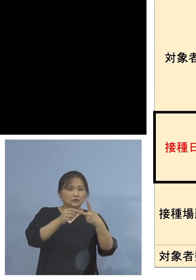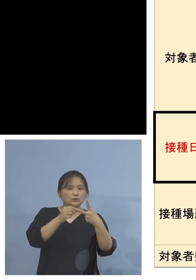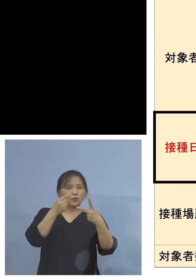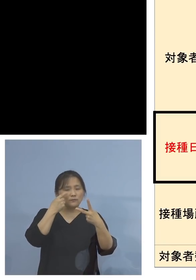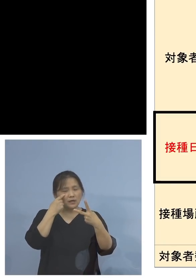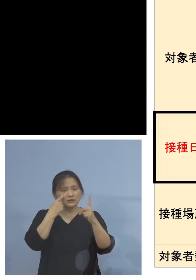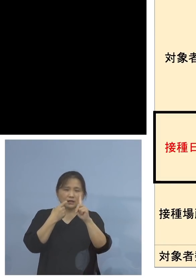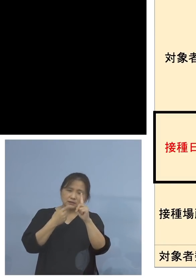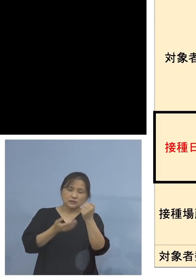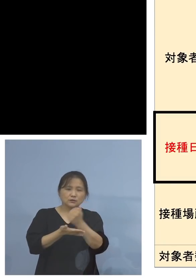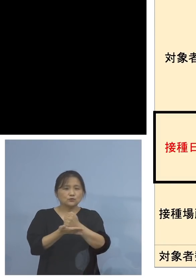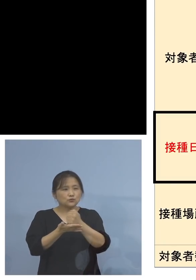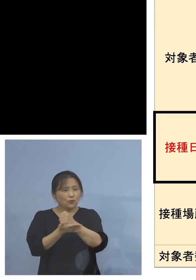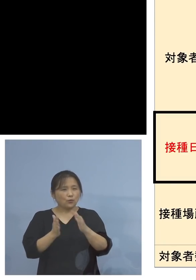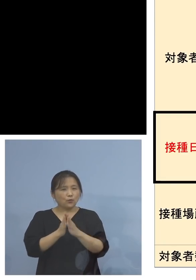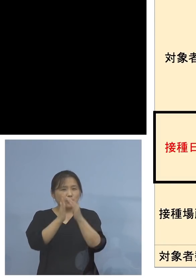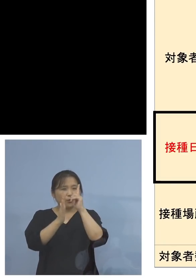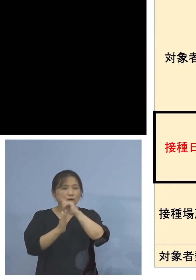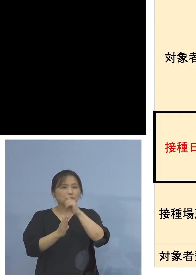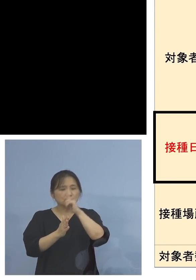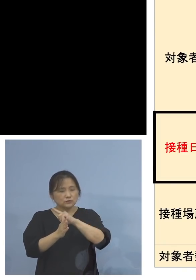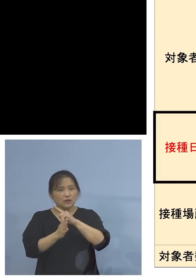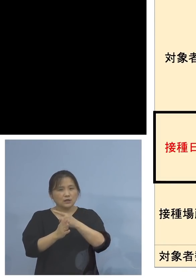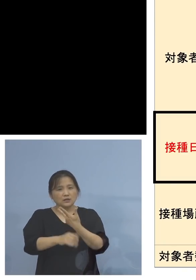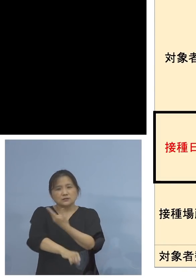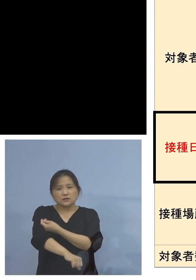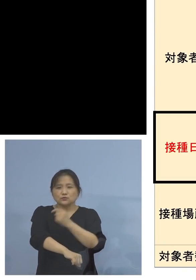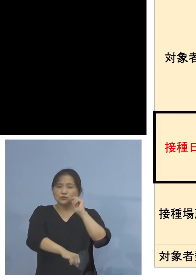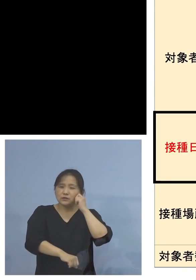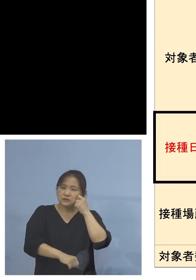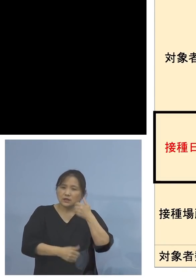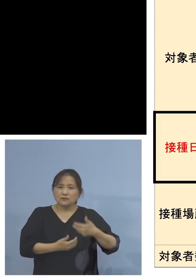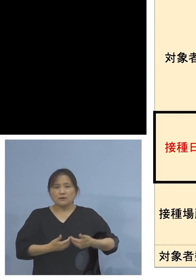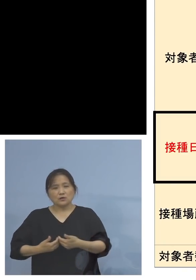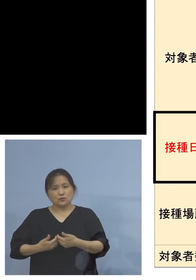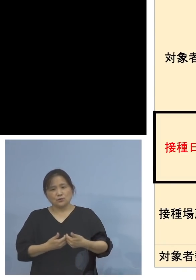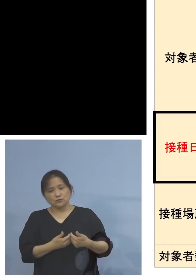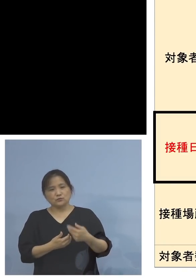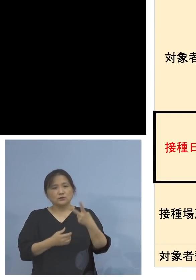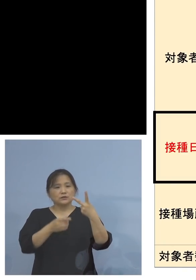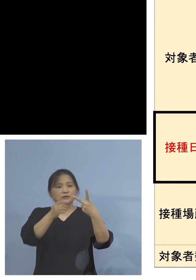接種できず、非常に迷っていたと 言われる、2回目難民ともいわれる